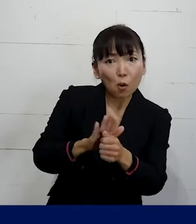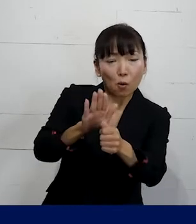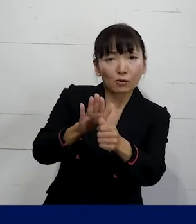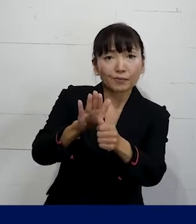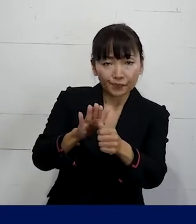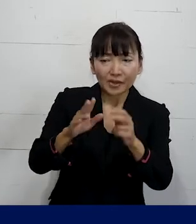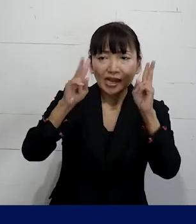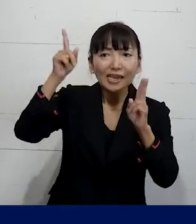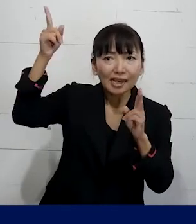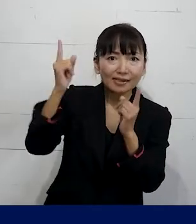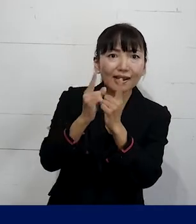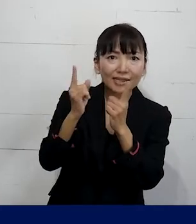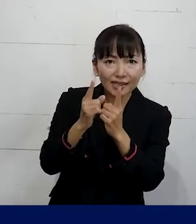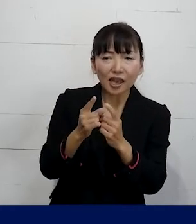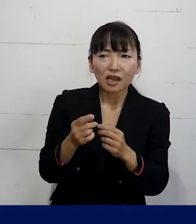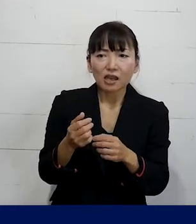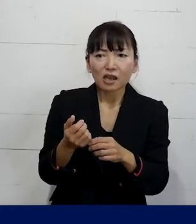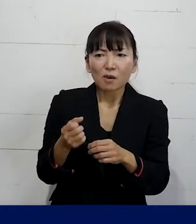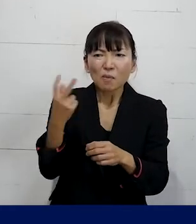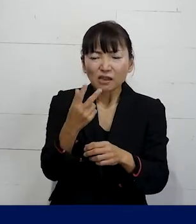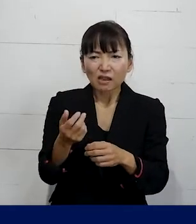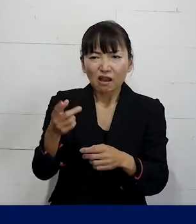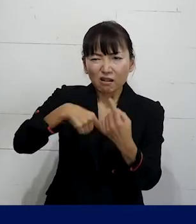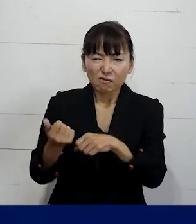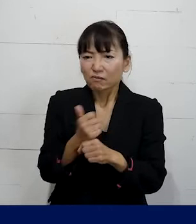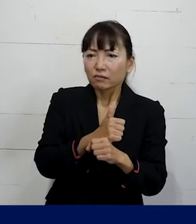会社側に再発を防止するような対策をとれ